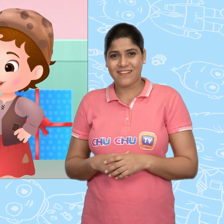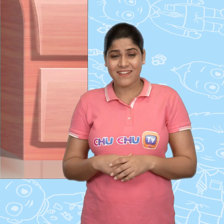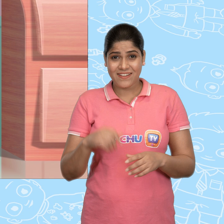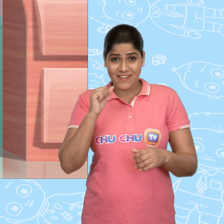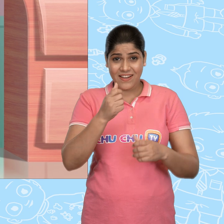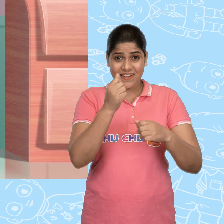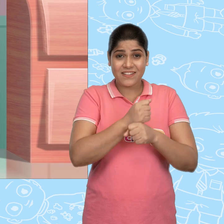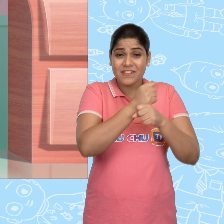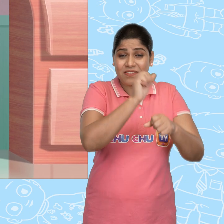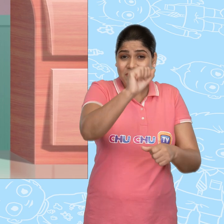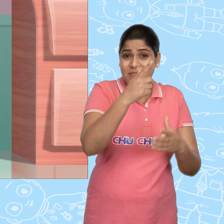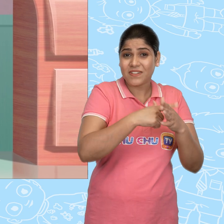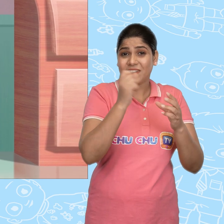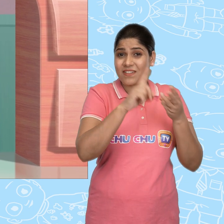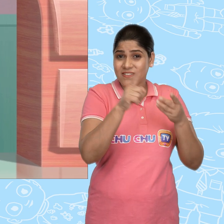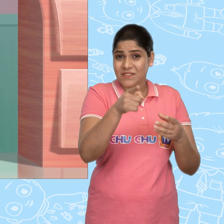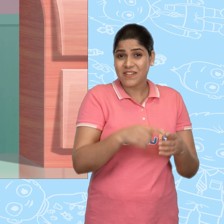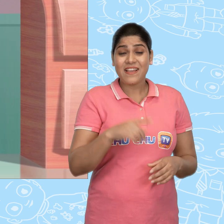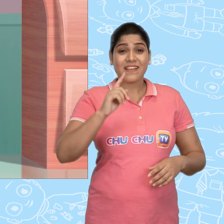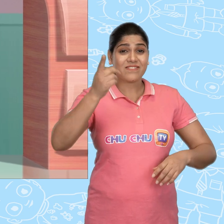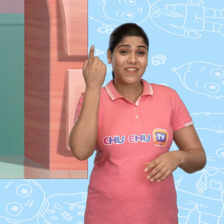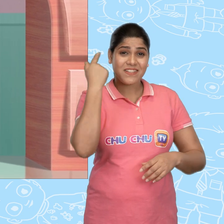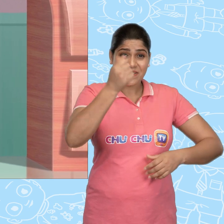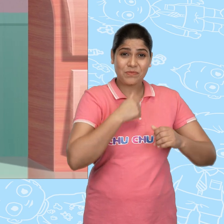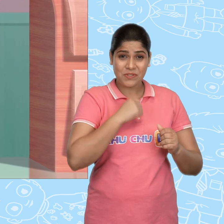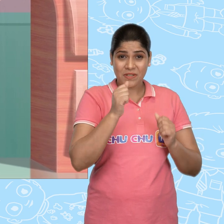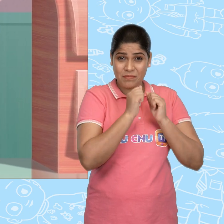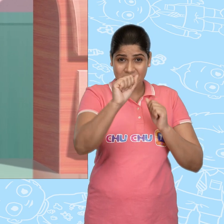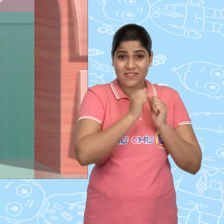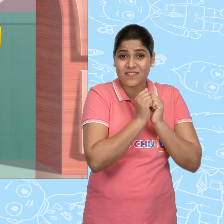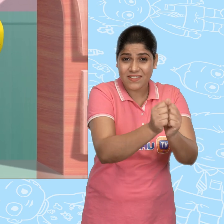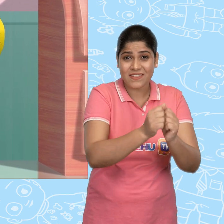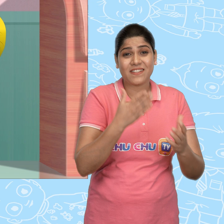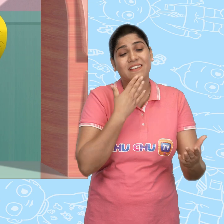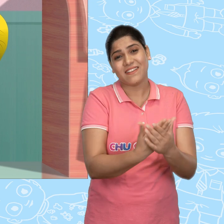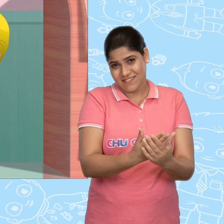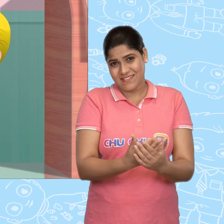ये उपहार तुम्हारे लिए हैं Joe. कल मुझे अपने साथ ले जाने के लिए धन्यवाद्